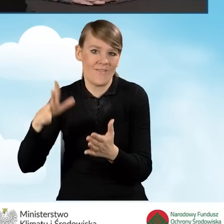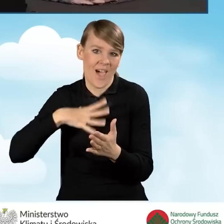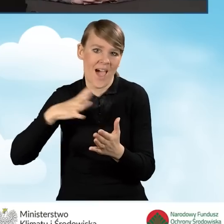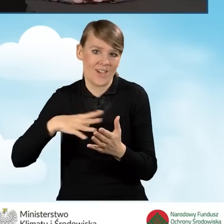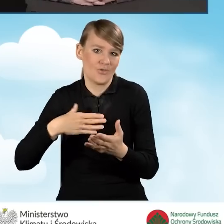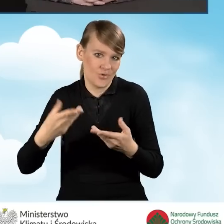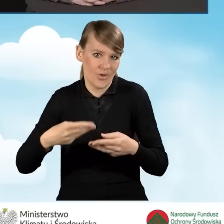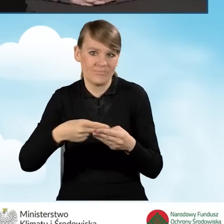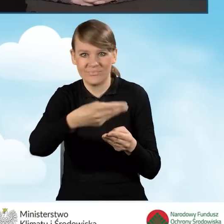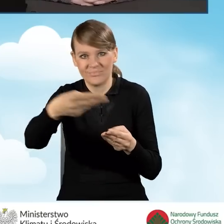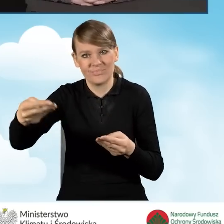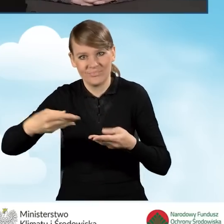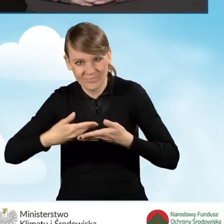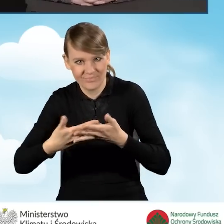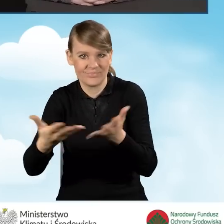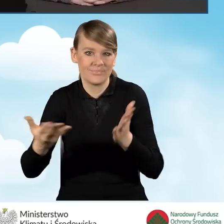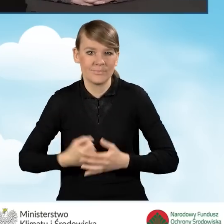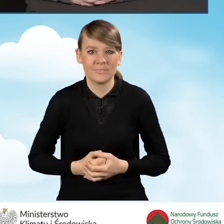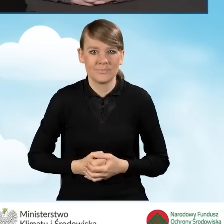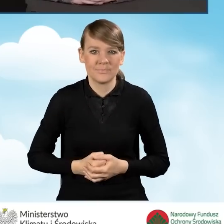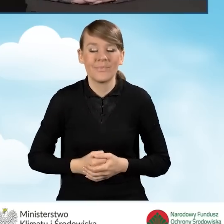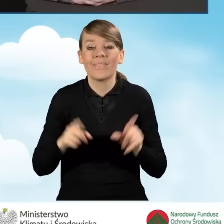Tak jak już wspomniałam wcześniej, jest dowolność,